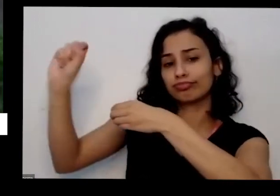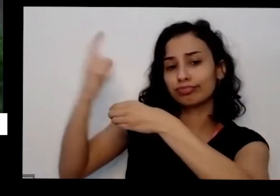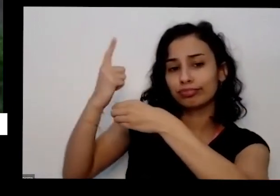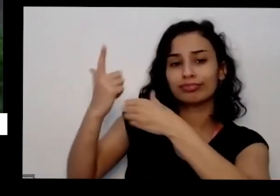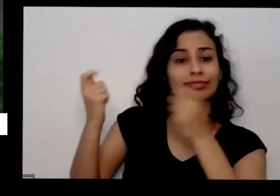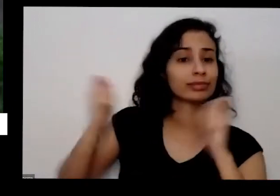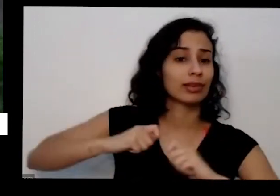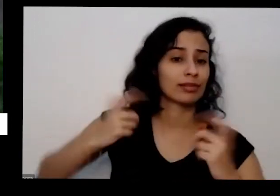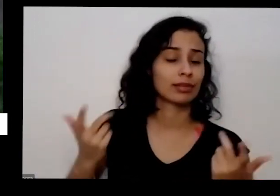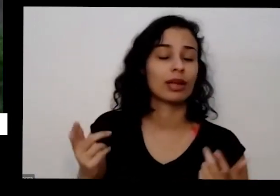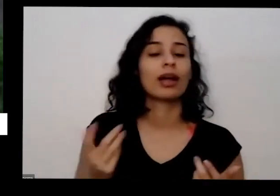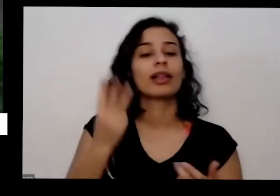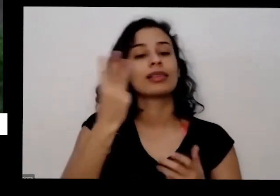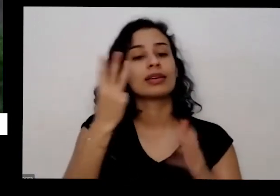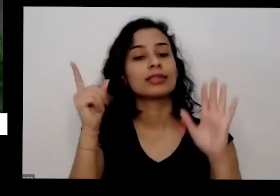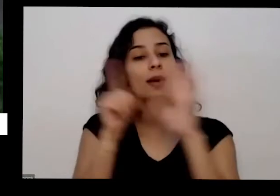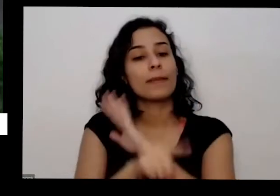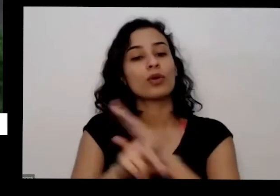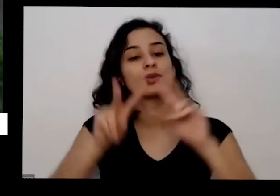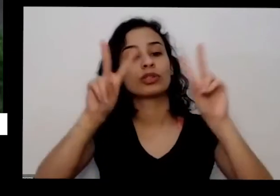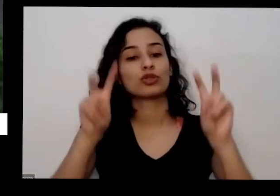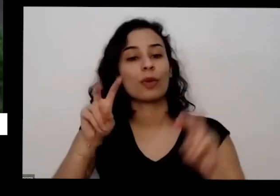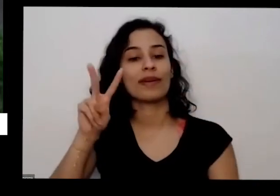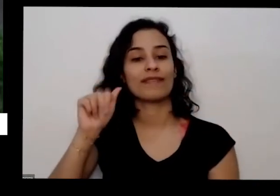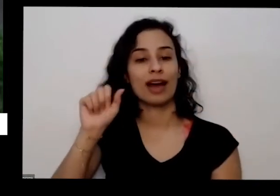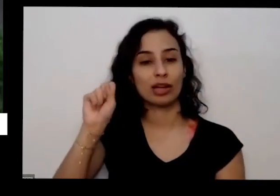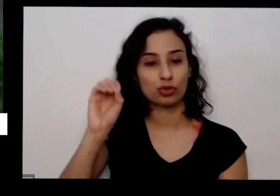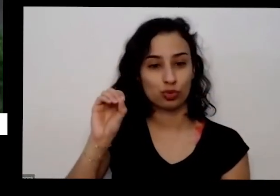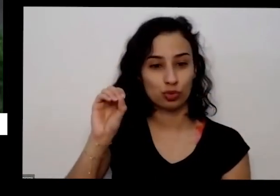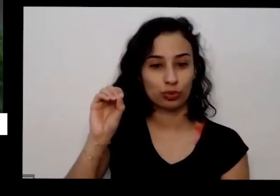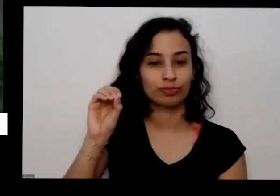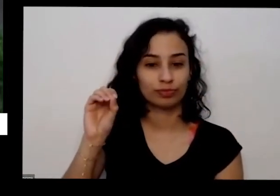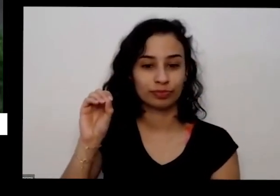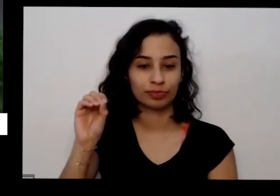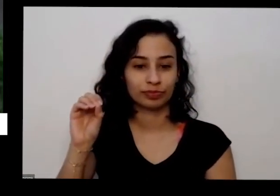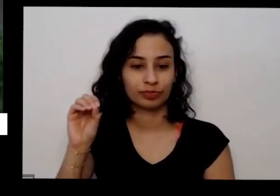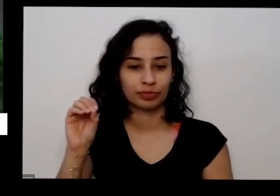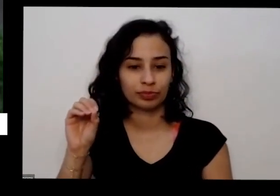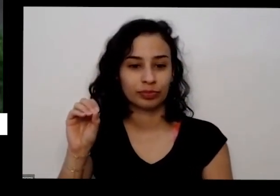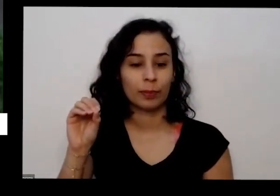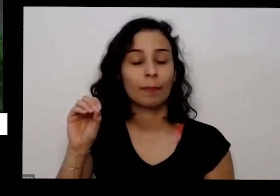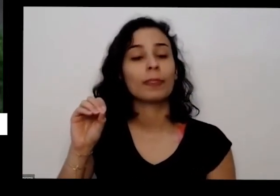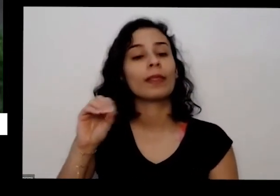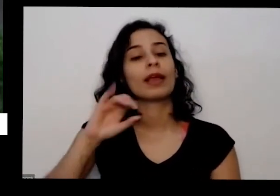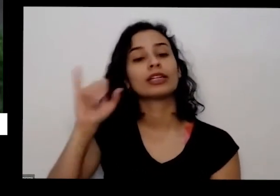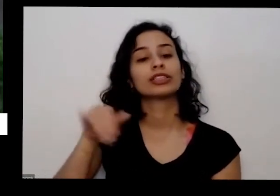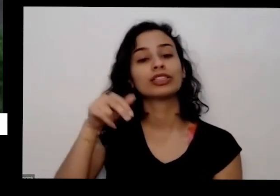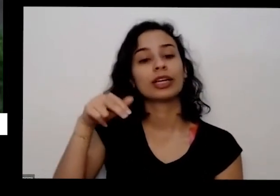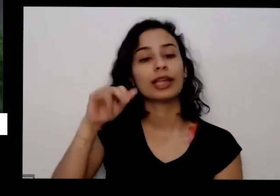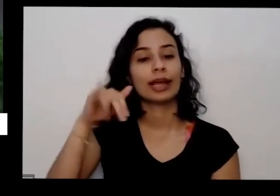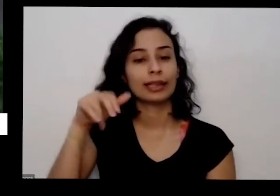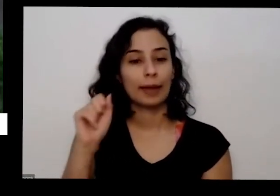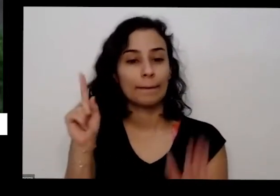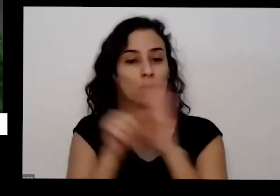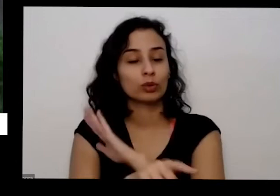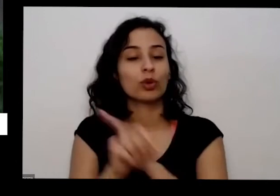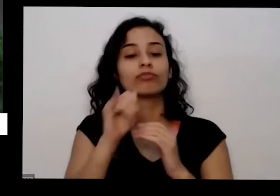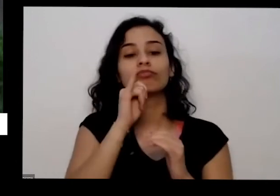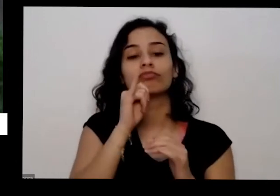eu era sobre o vaso é que a janela perguntou se ela for trocando Alecrim de vaso como ela